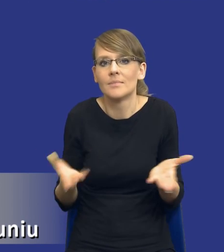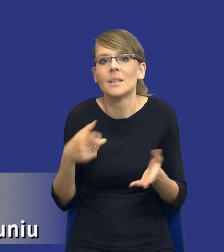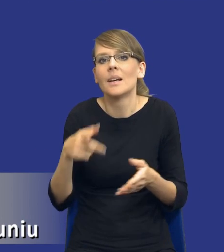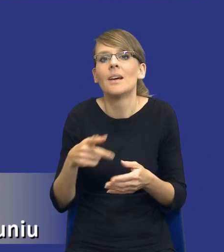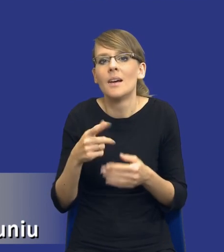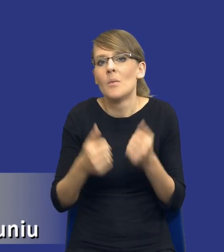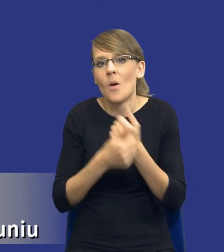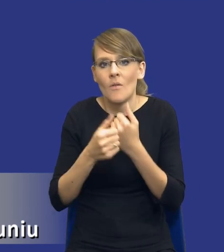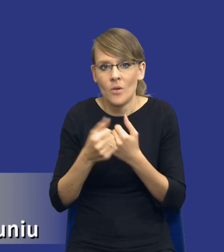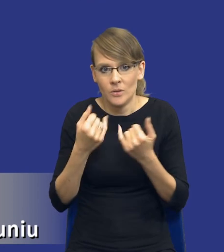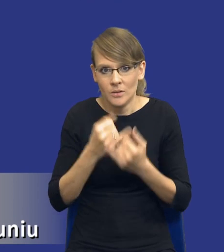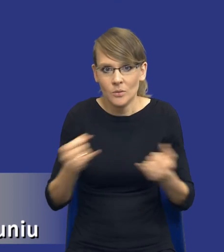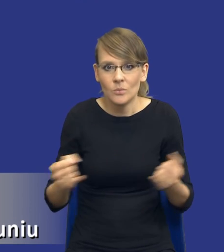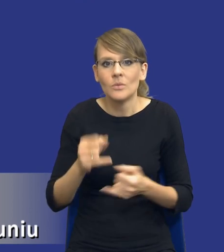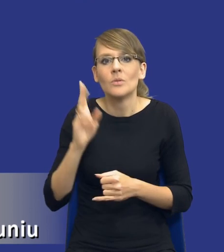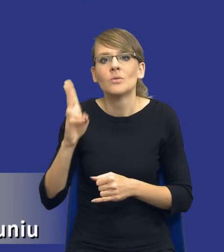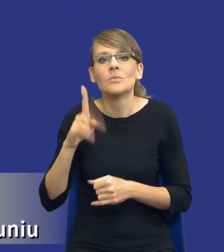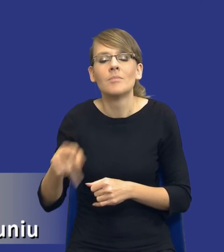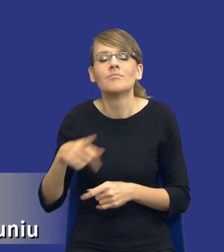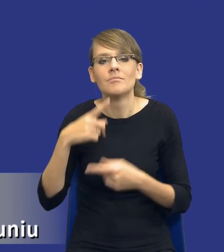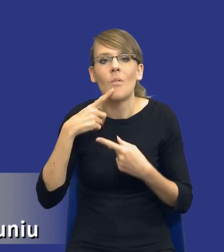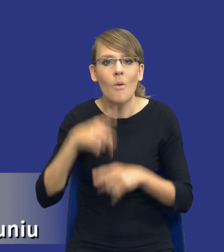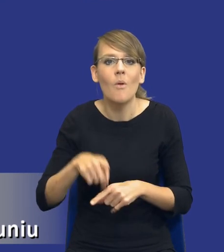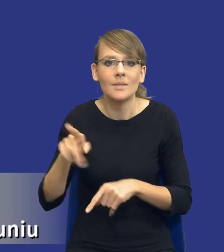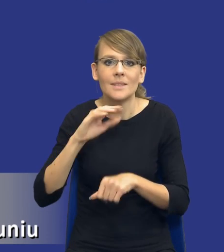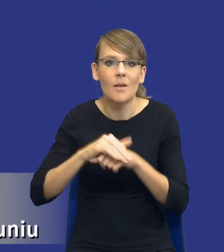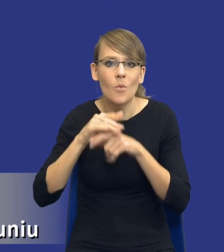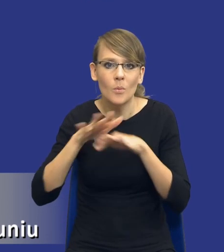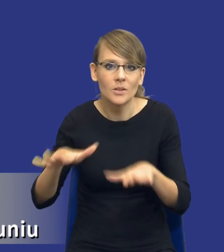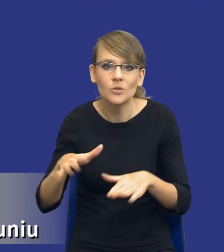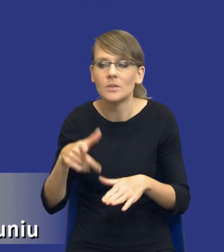odpowiedzialne za postępowanie o udzielenie zamówienia publicznego. To jest presja czasu,